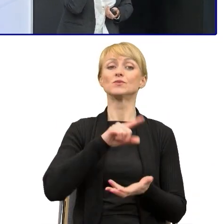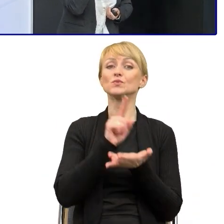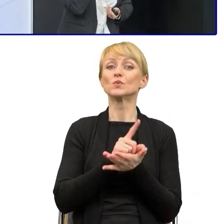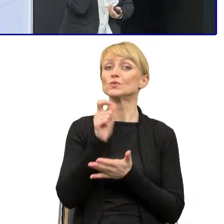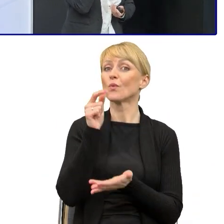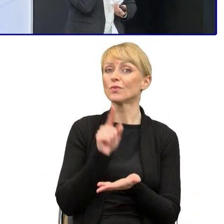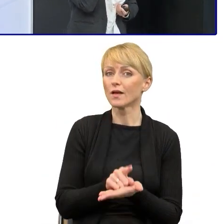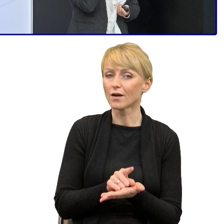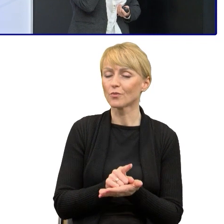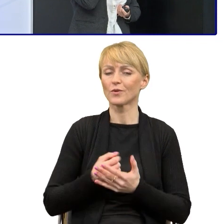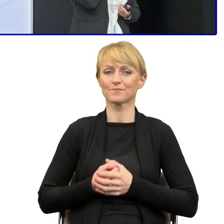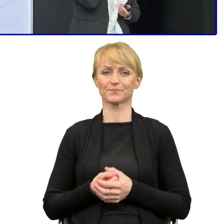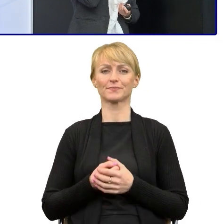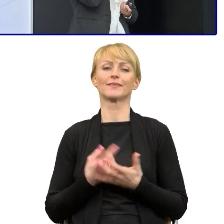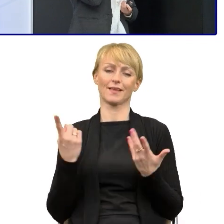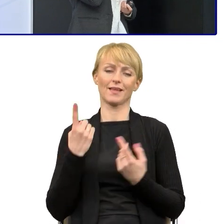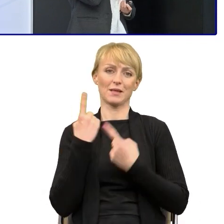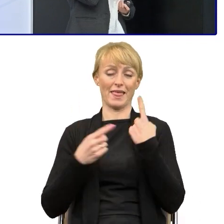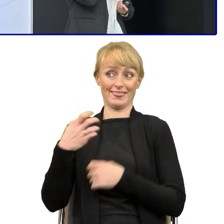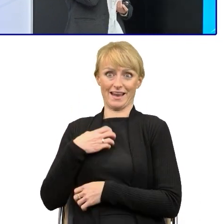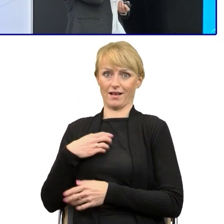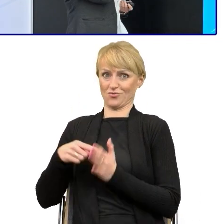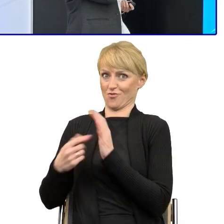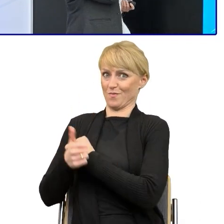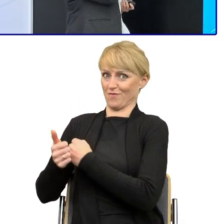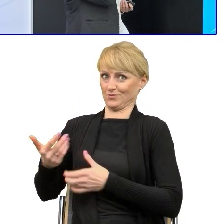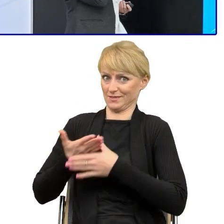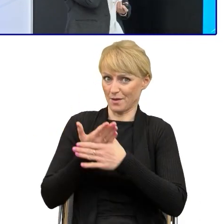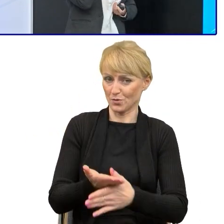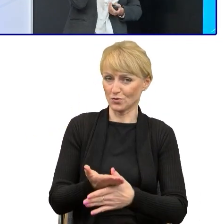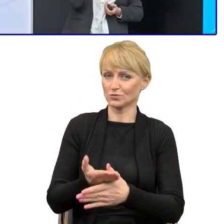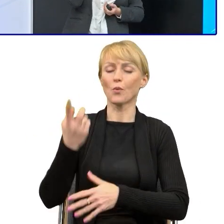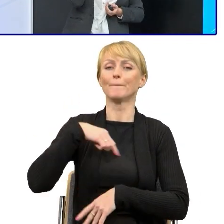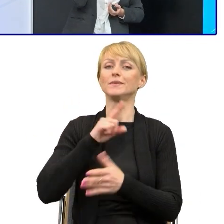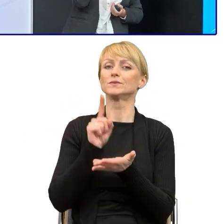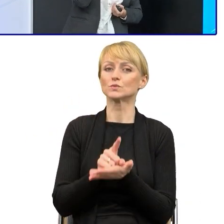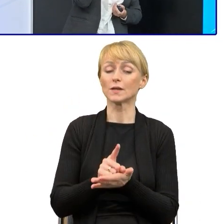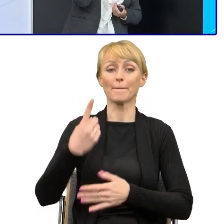Myslę dlatego Pan dyrektor mnie tu zaprosił, bo chyba jako jedyne województwo, nie wiem chyba,